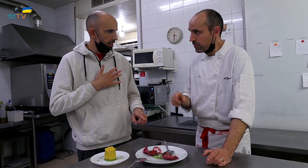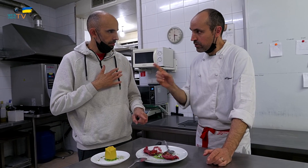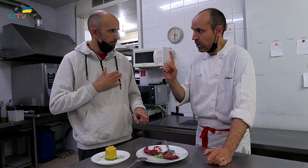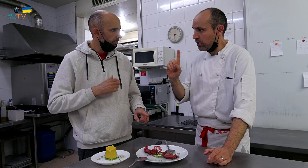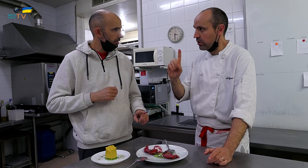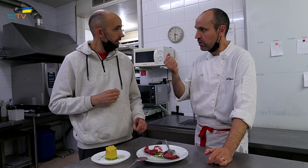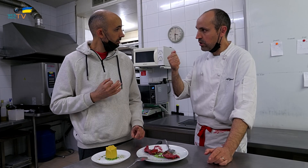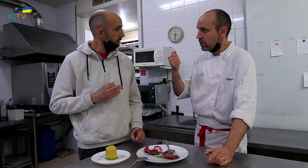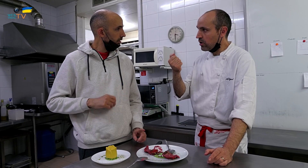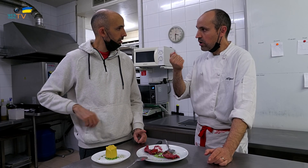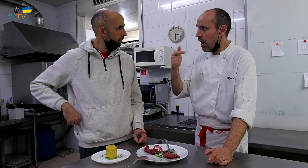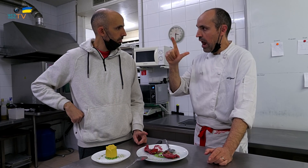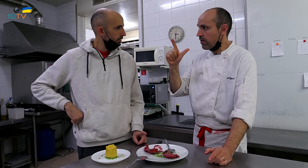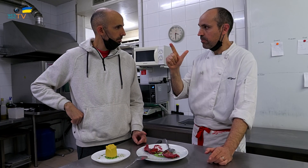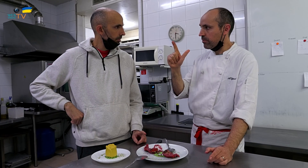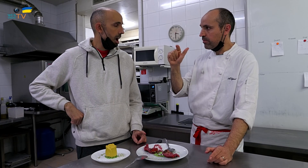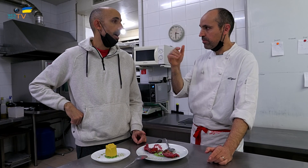No, albahaca,